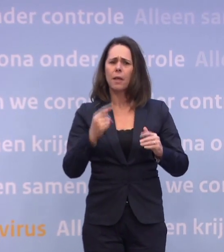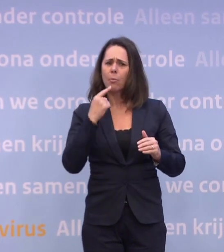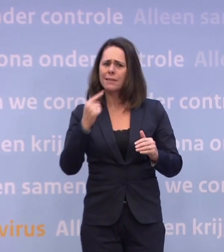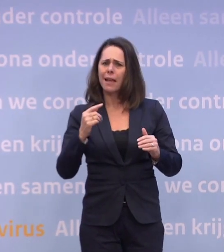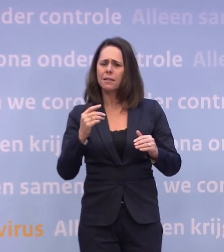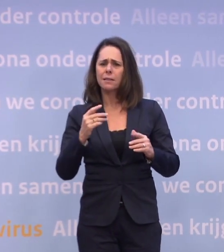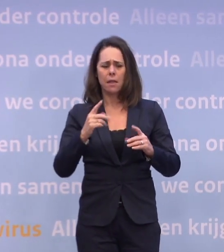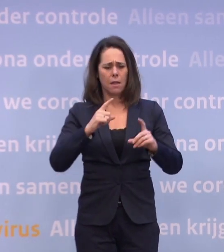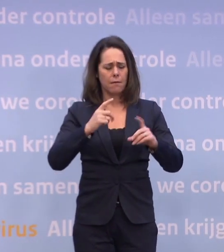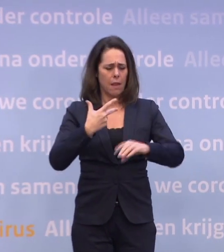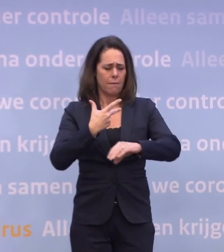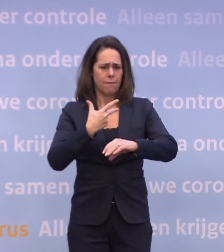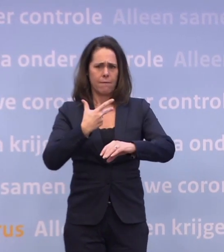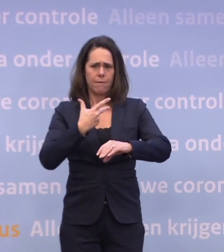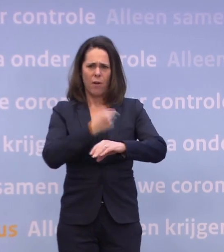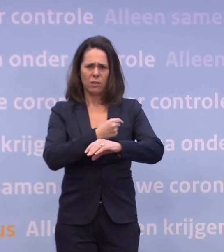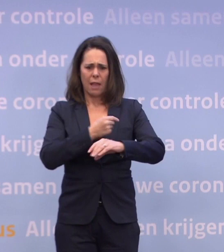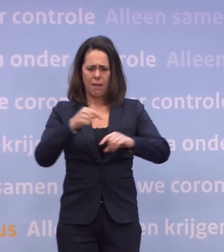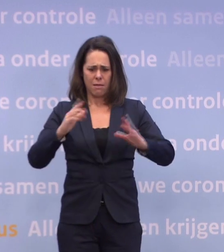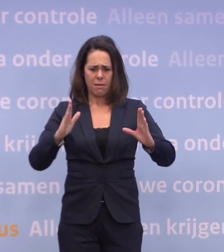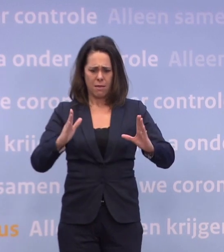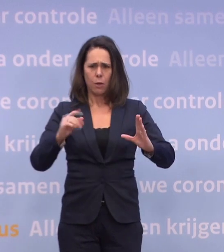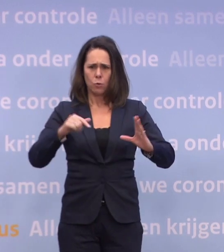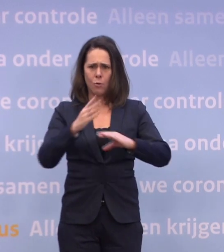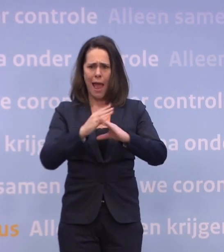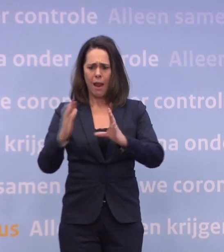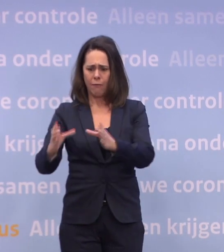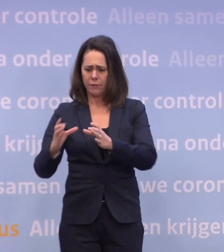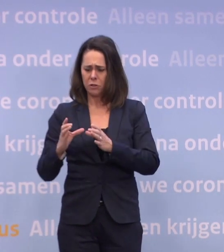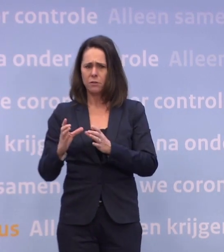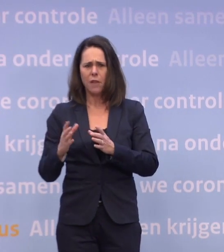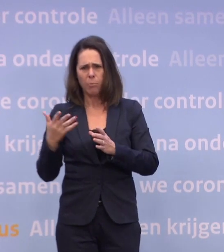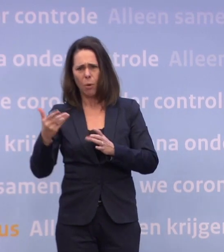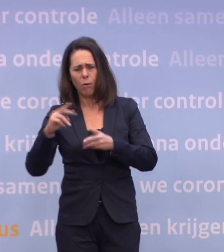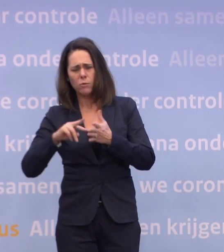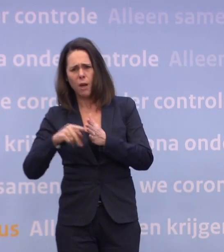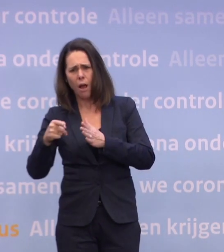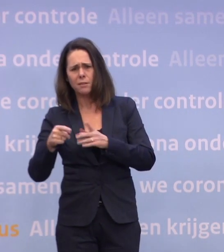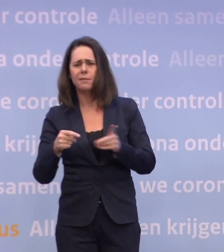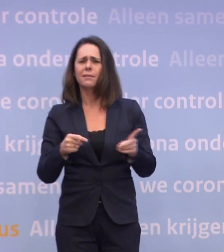Waarom? U heeft toch gewoon een contract? Ja, maar voor de levering ben je nog steeds van de leverancier ook afhankelijk.